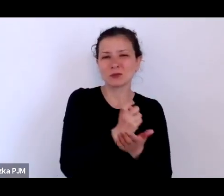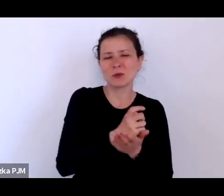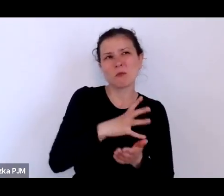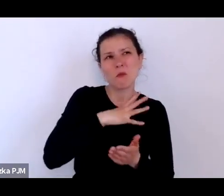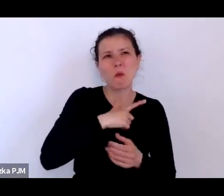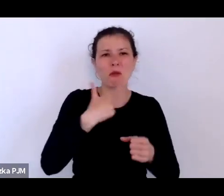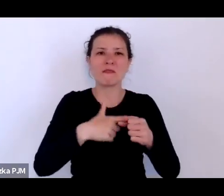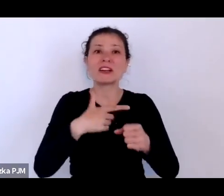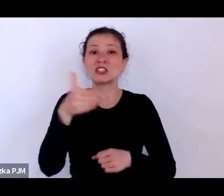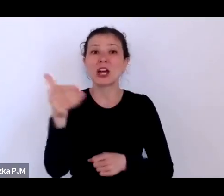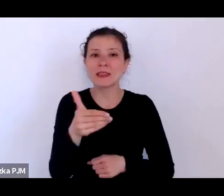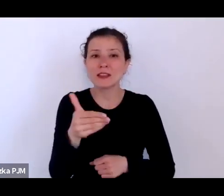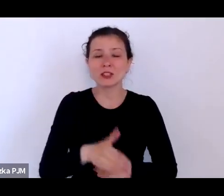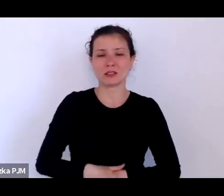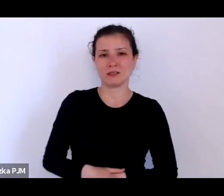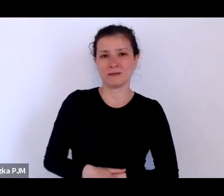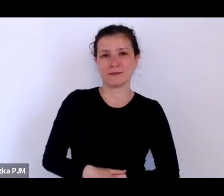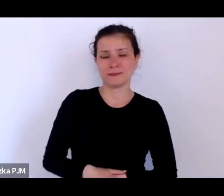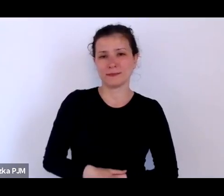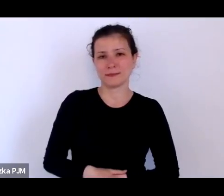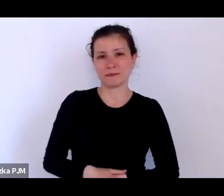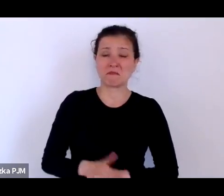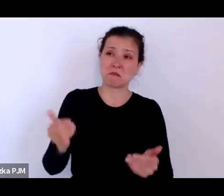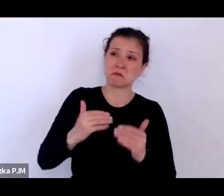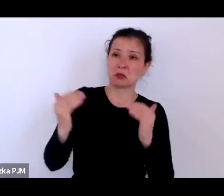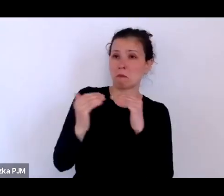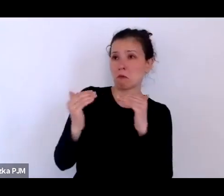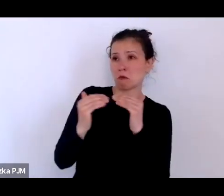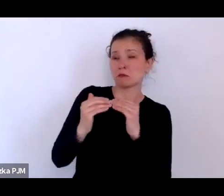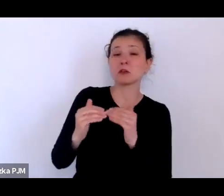i tutaj może takie porównanie zrobimy do Paryża